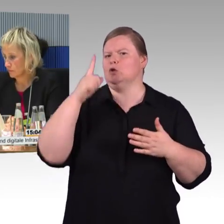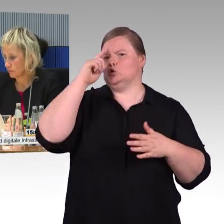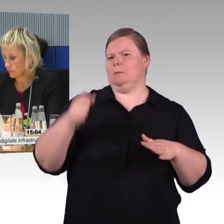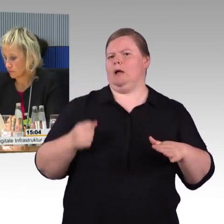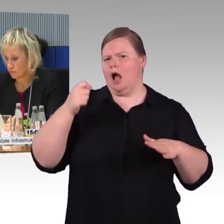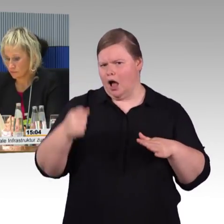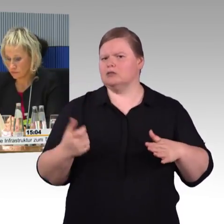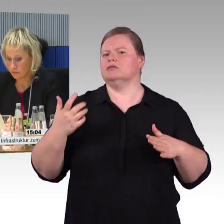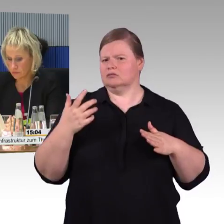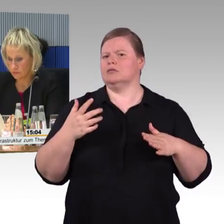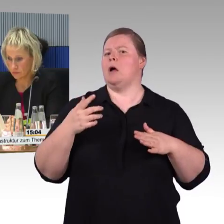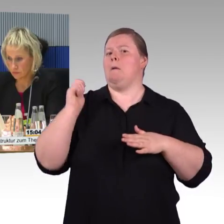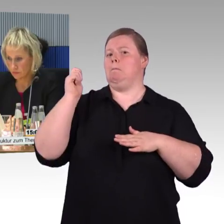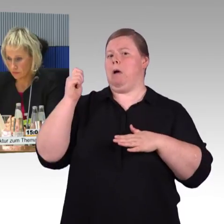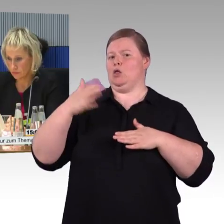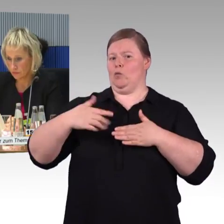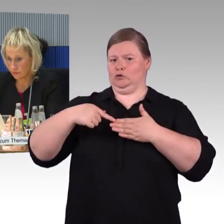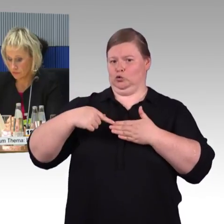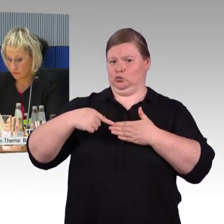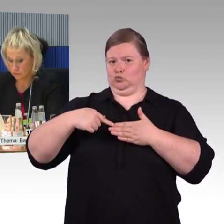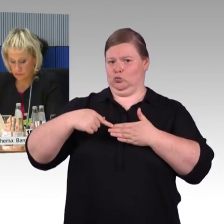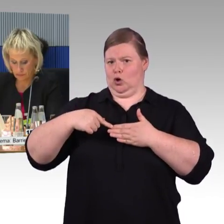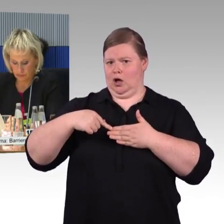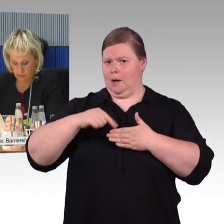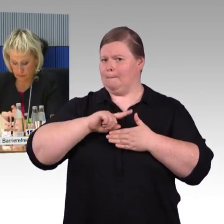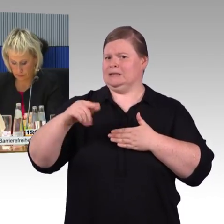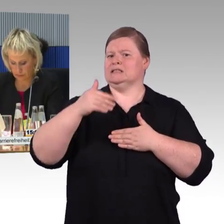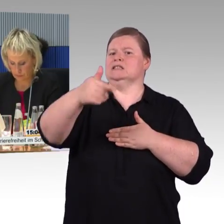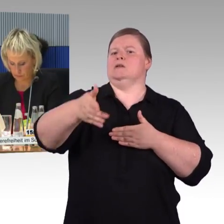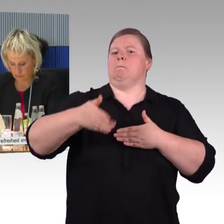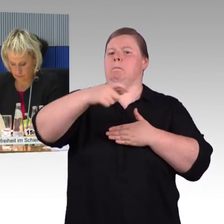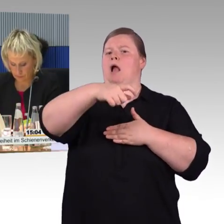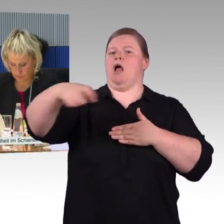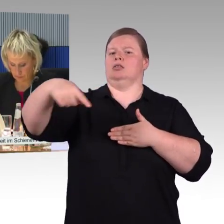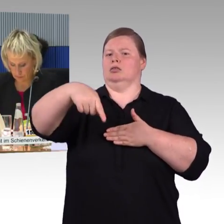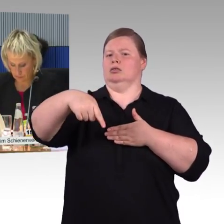haben will, entsteht hier die erste Barriere.